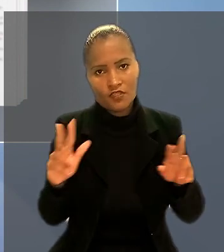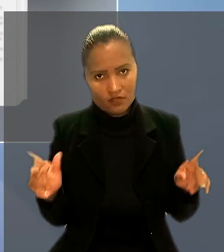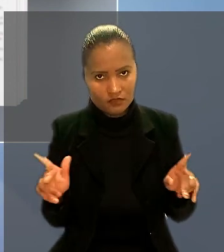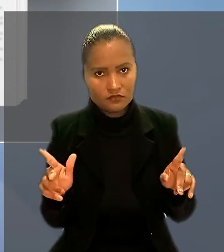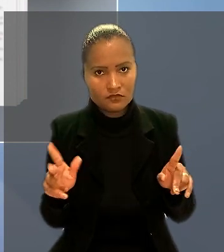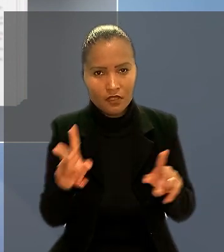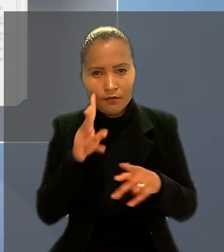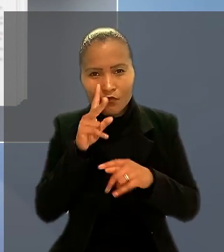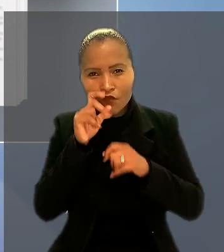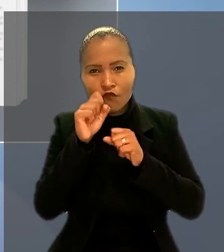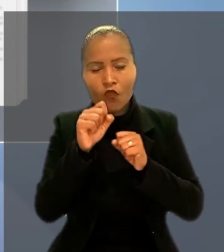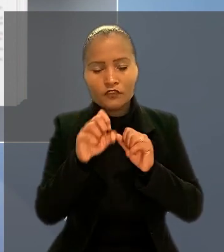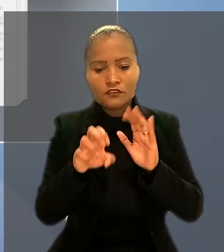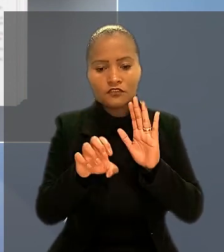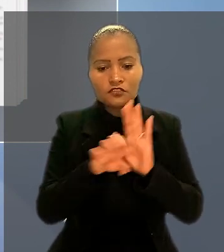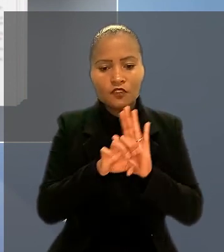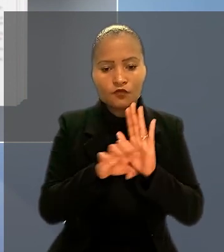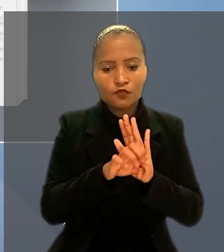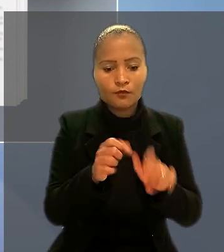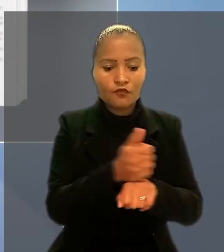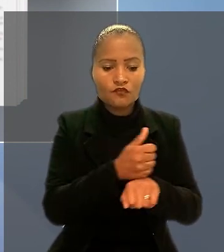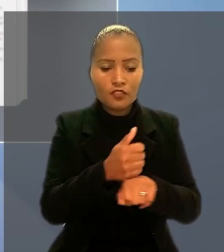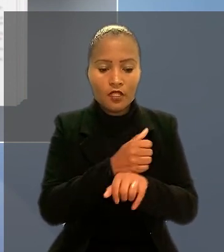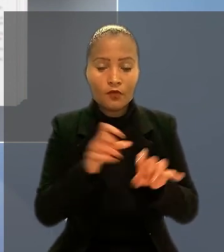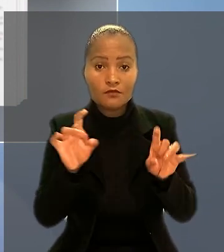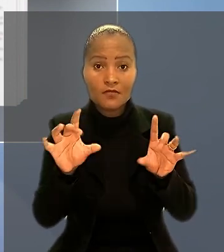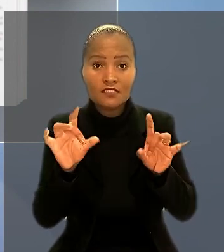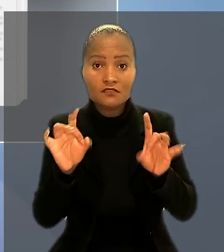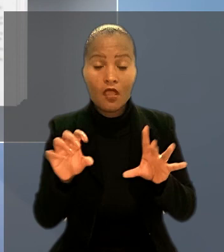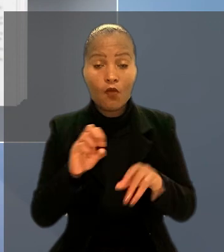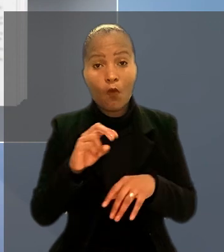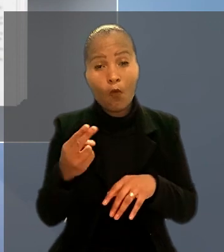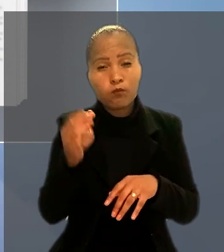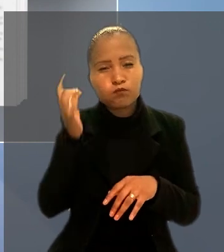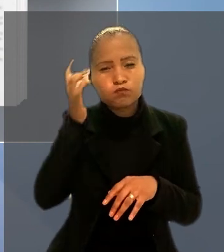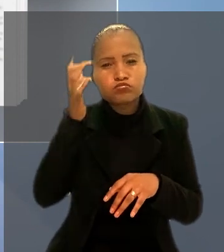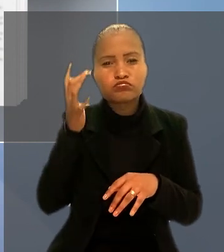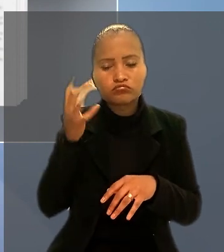por força de estatuto profissional especial ou em consequência de condições de vida.